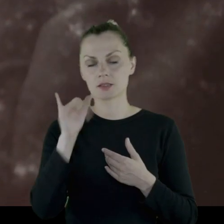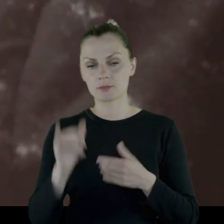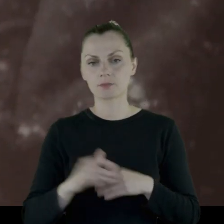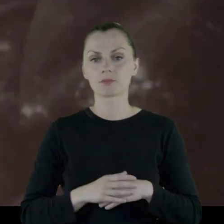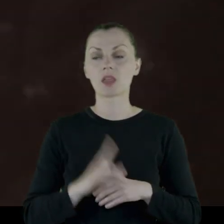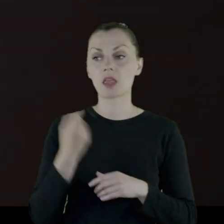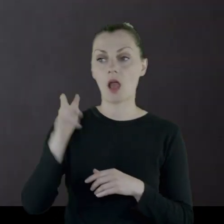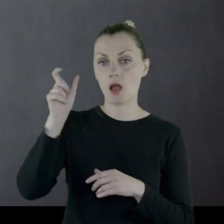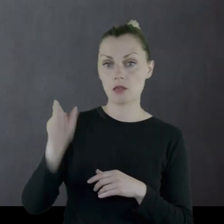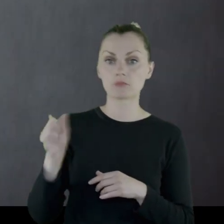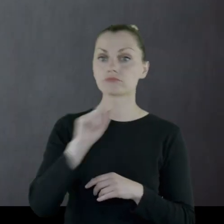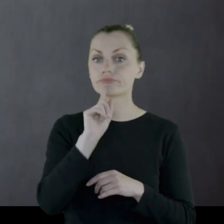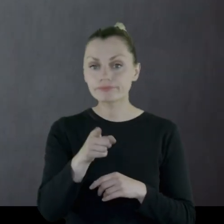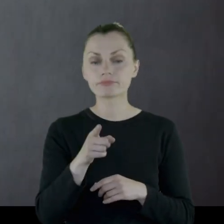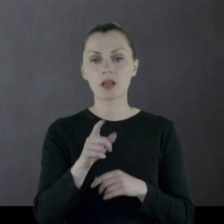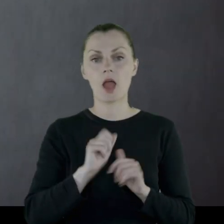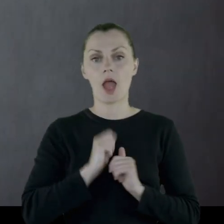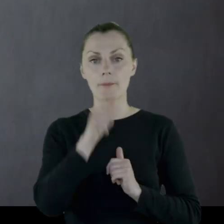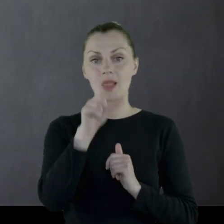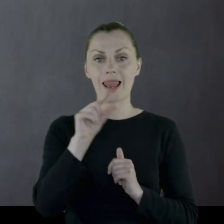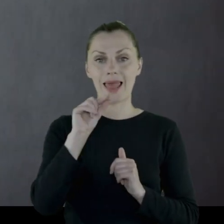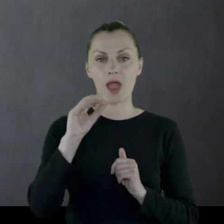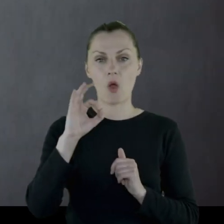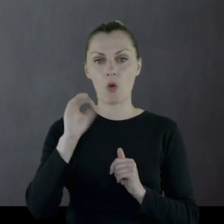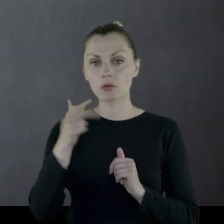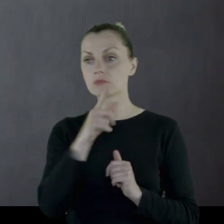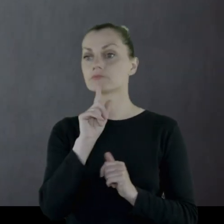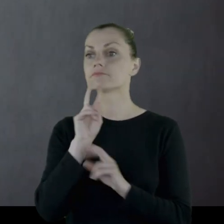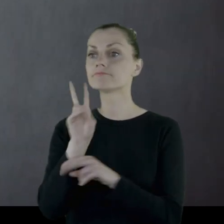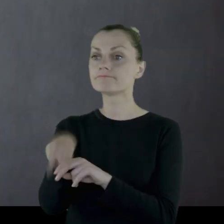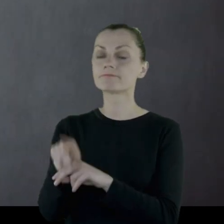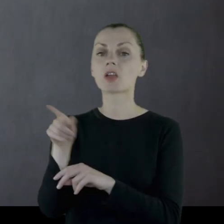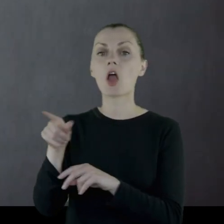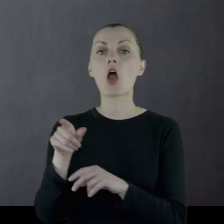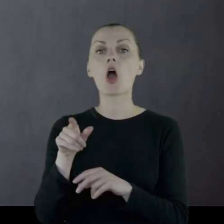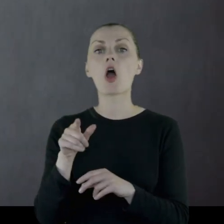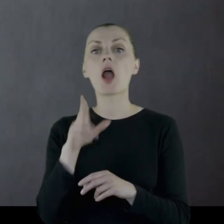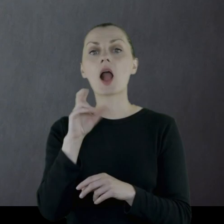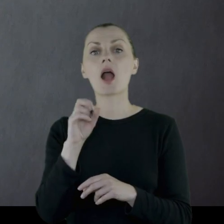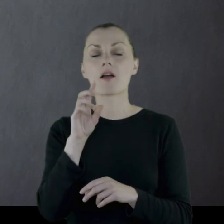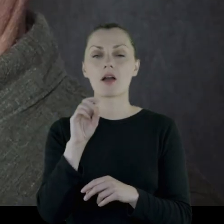Jeden z nich poleca, żeby się na ochotnika zgłosić w Lublinie do kapitana Wałeckiego.